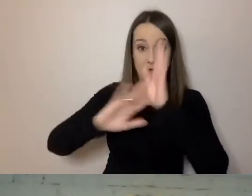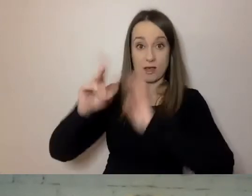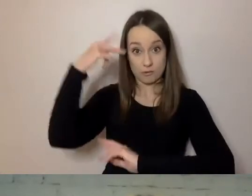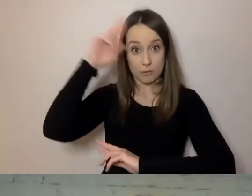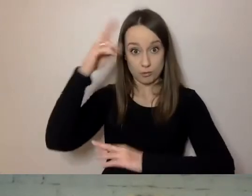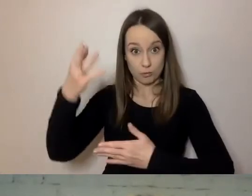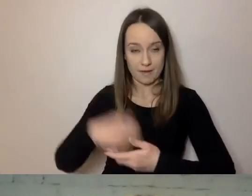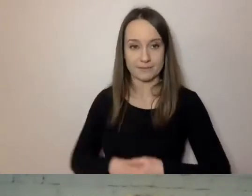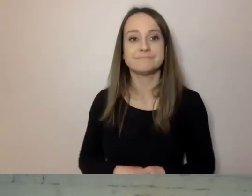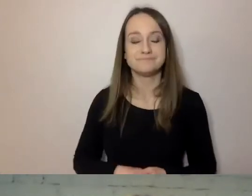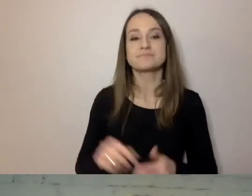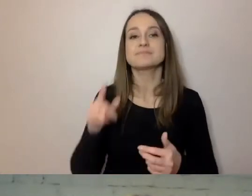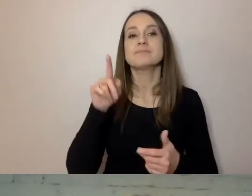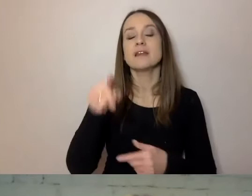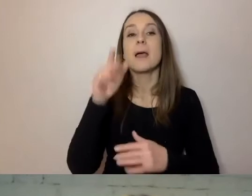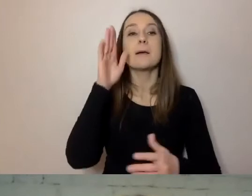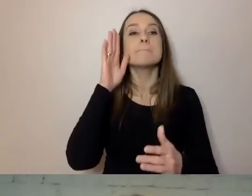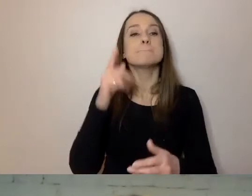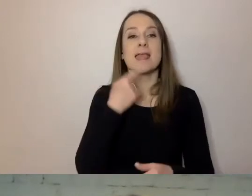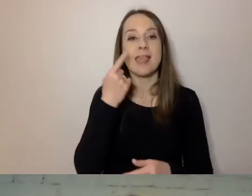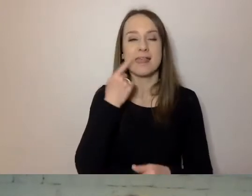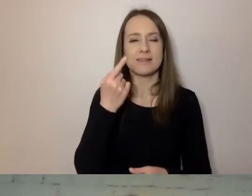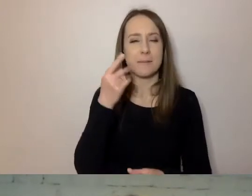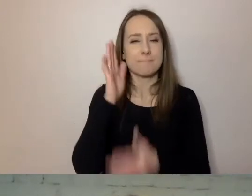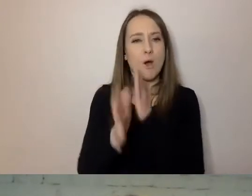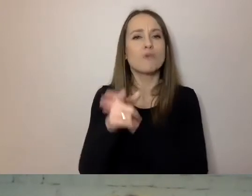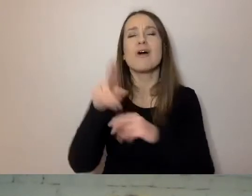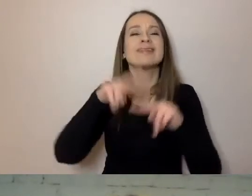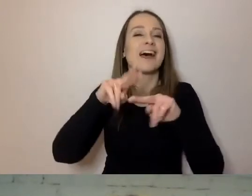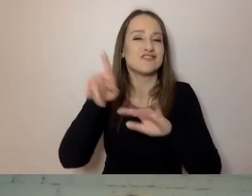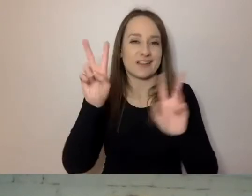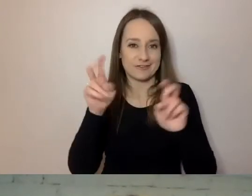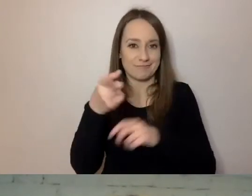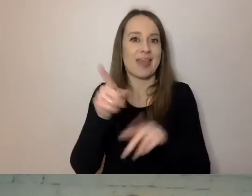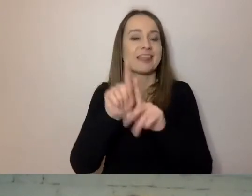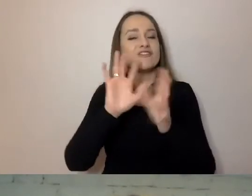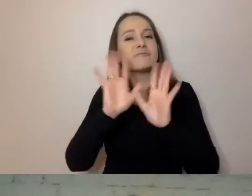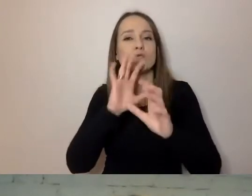Prosty język to narzędzie albo sposób komunikacji, który uwzględnia różne potrzeby klientów.